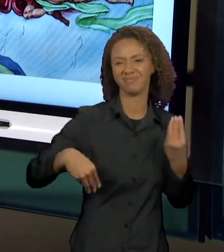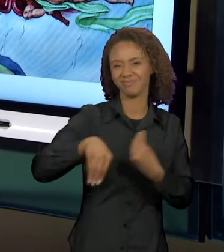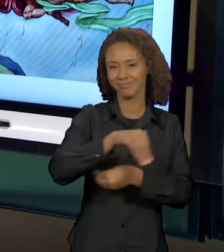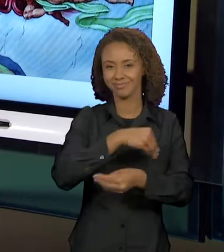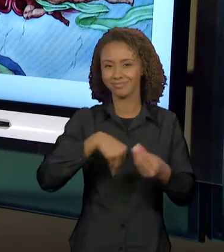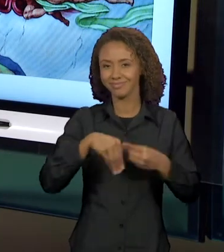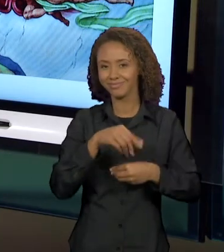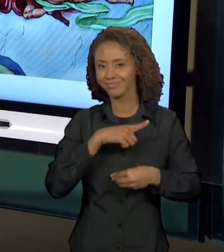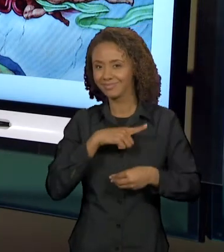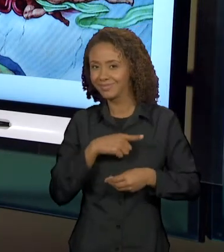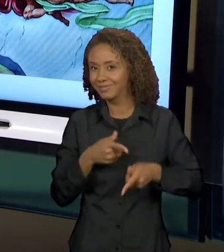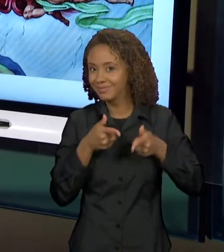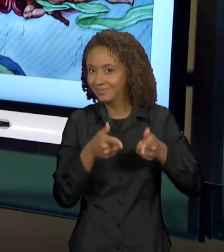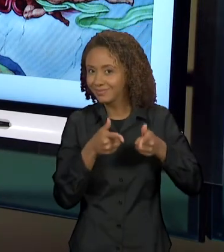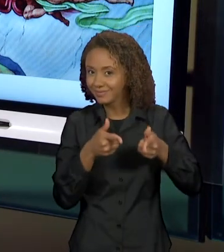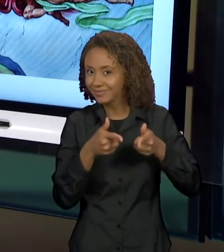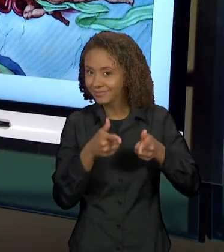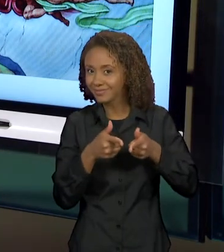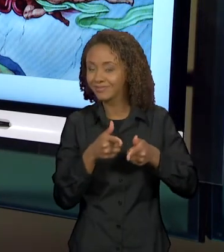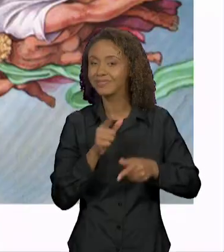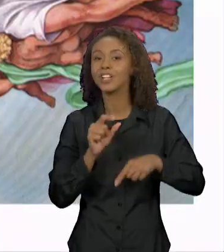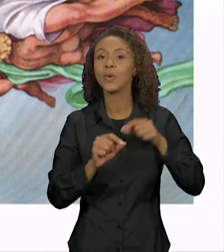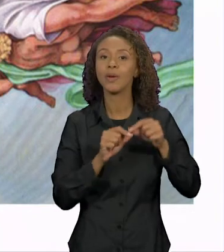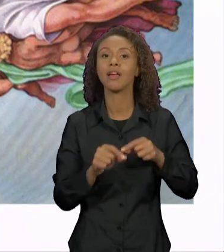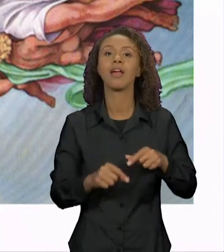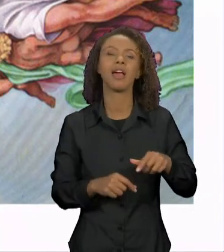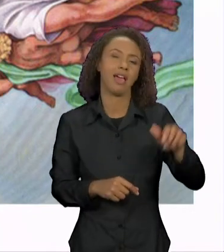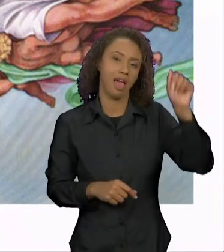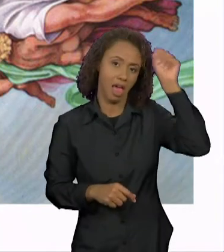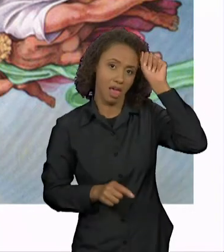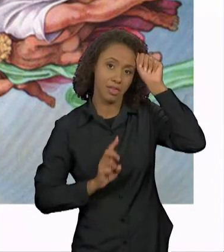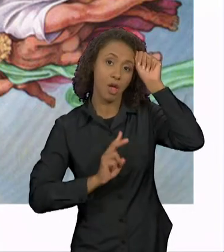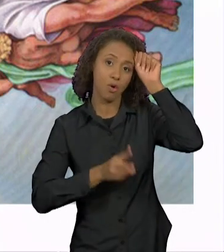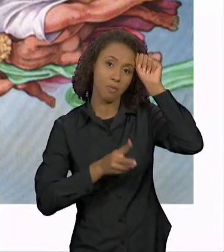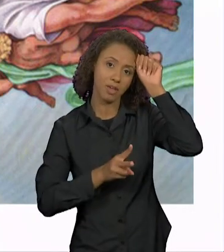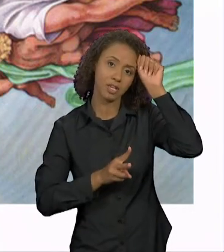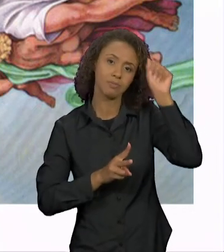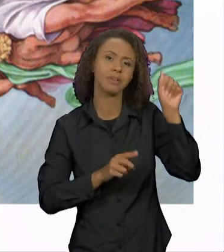DA CRIAÇÃO DE ADÃO COM OS SIMPSONS. QUER DIZER,